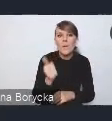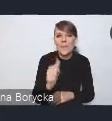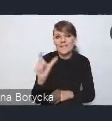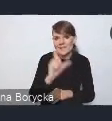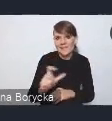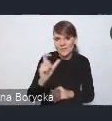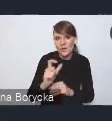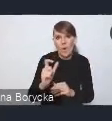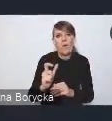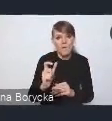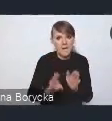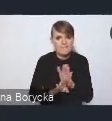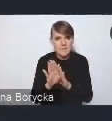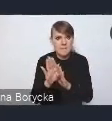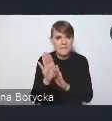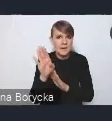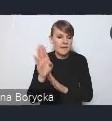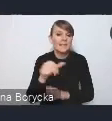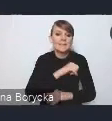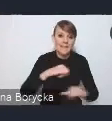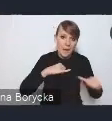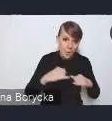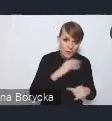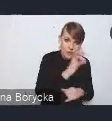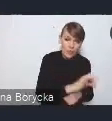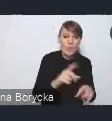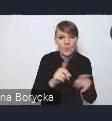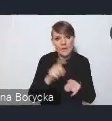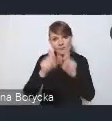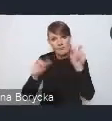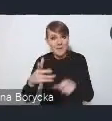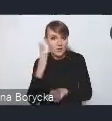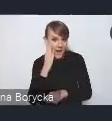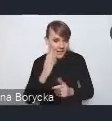zarówno samorządów, jak i też samych mieszkańców. Wśród proponowanych rozwiązań,